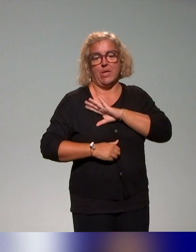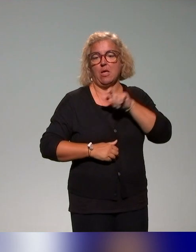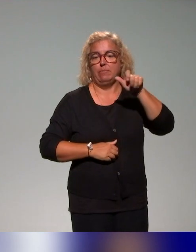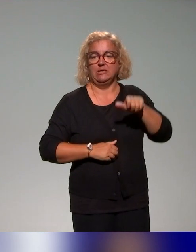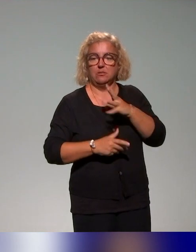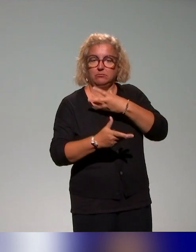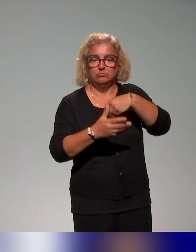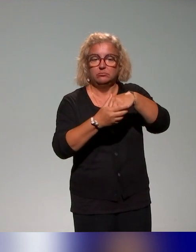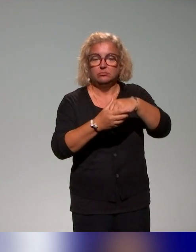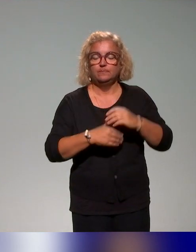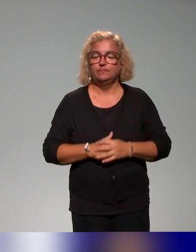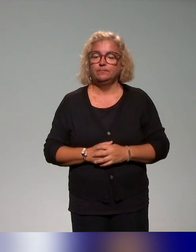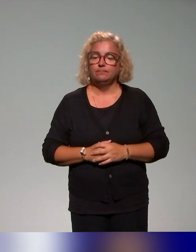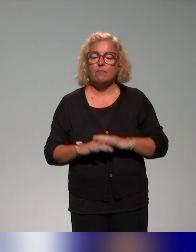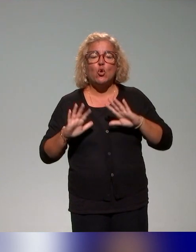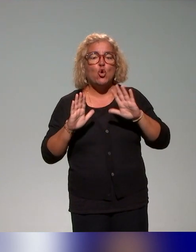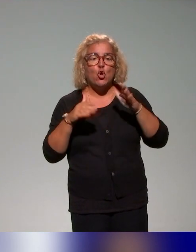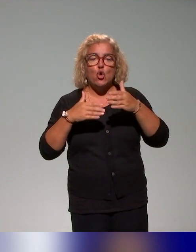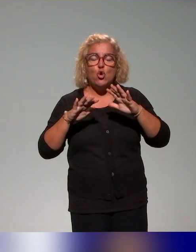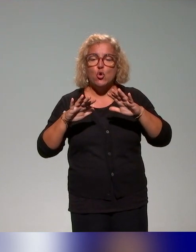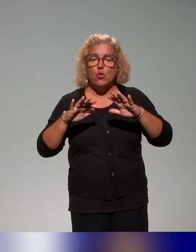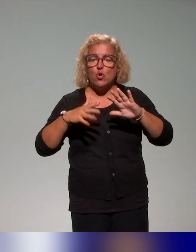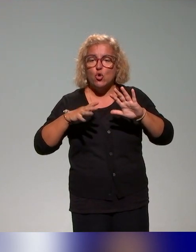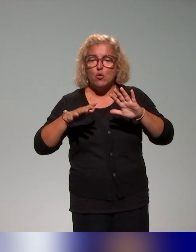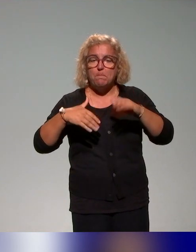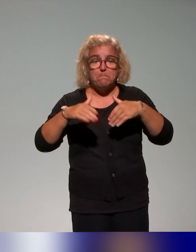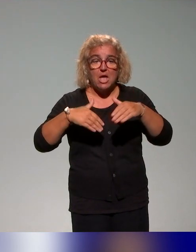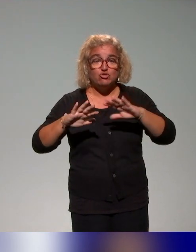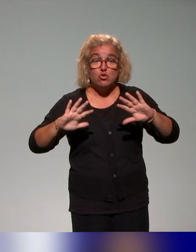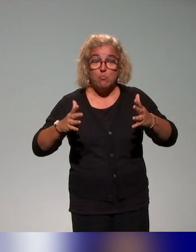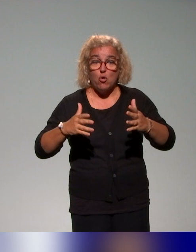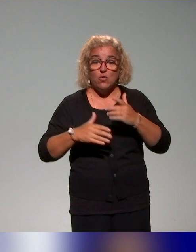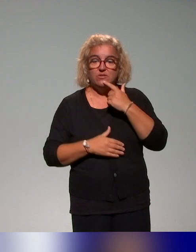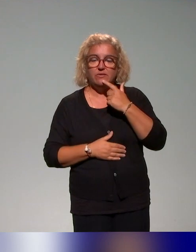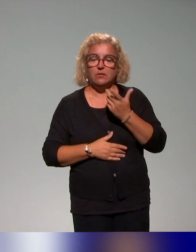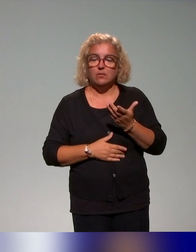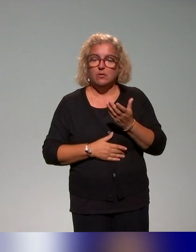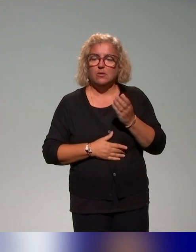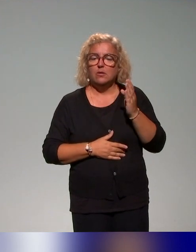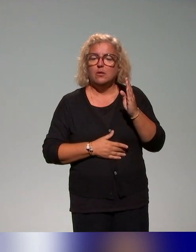Comment on a fonctionné et comment on fonctionne ? On a d'abord, Benyoucef va vous le présenter, établi,